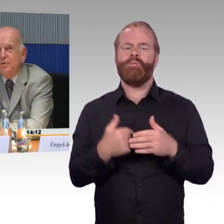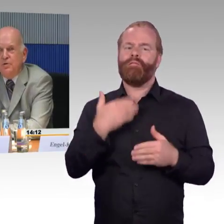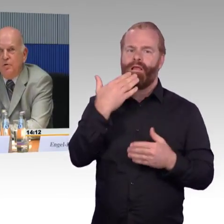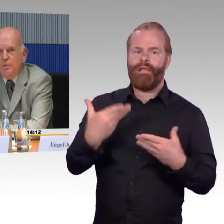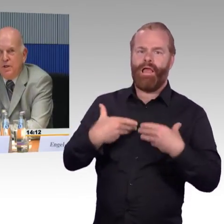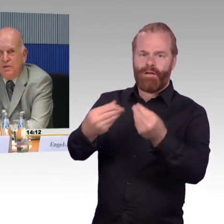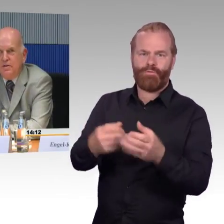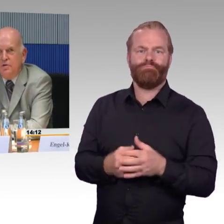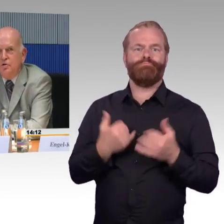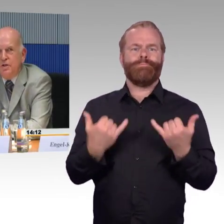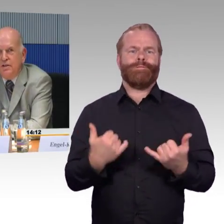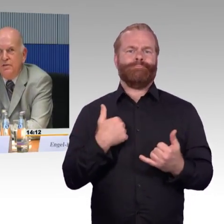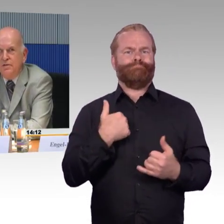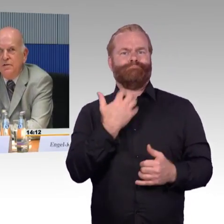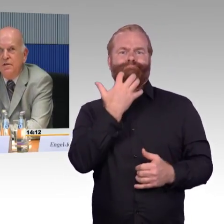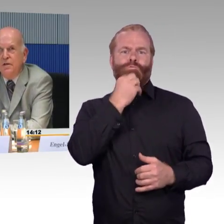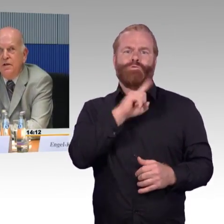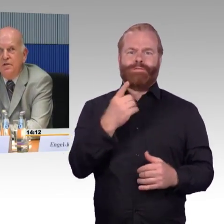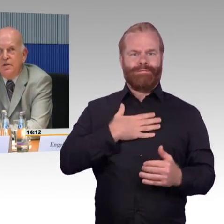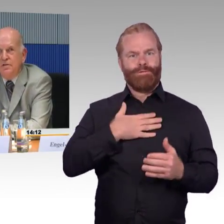Ich bin heute Vormittag gestartet in einer Kleinstadt